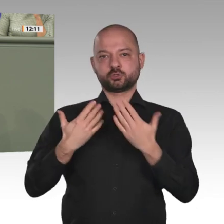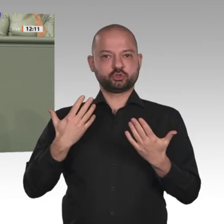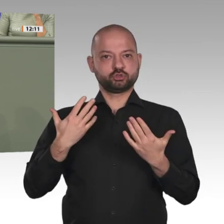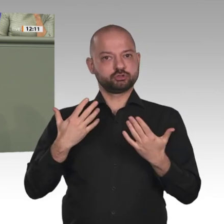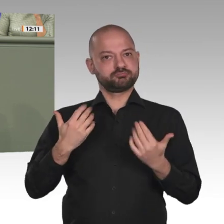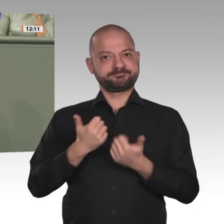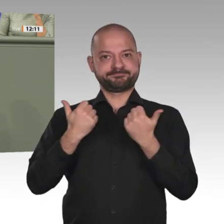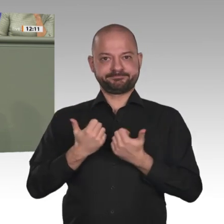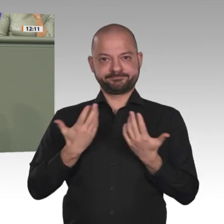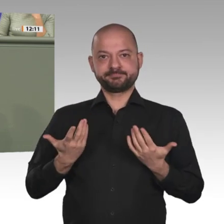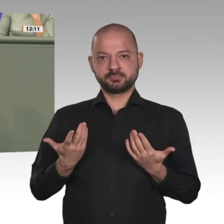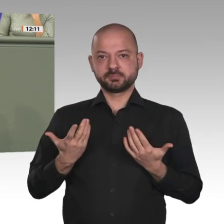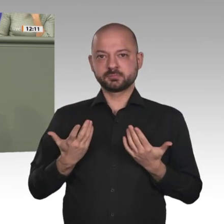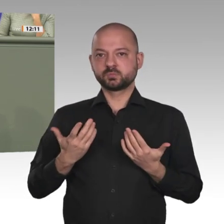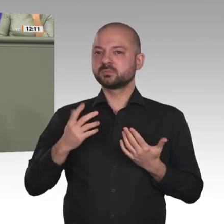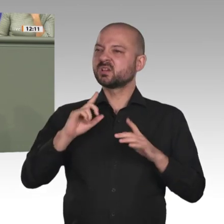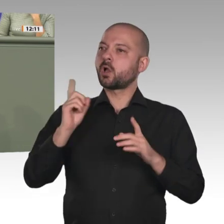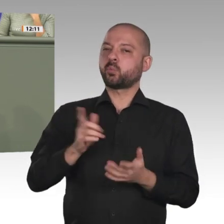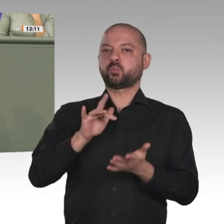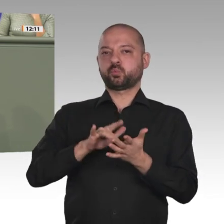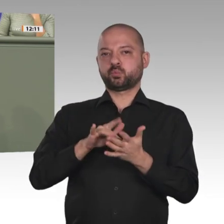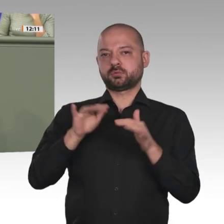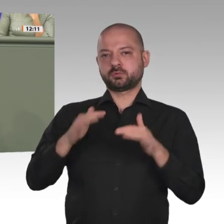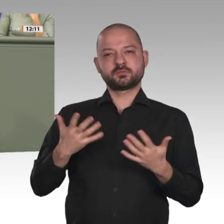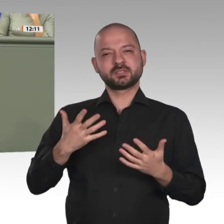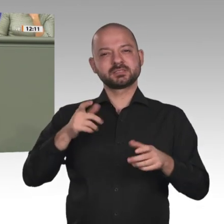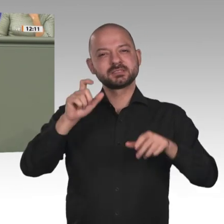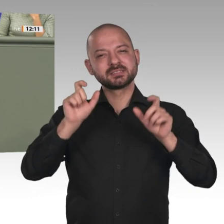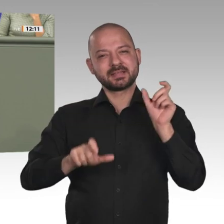Respekt vor ihr und große Dankbarkeit für ihren Einsatz. Den